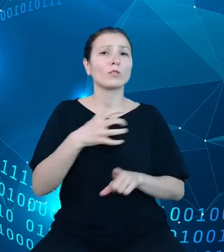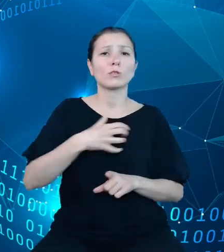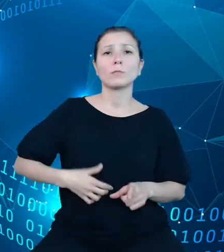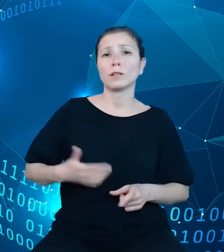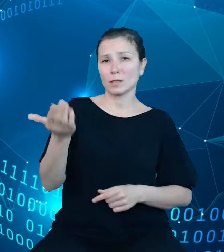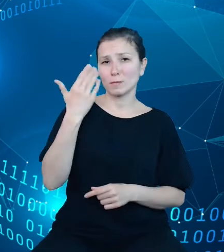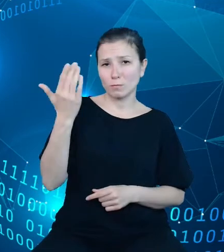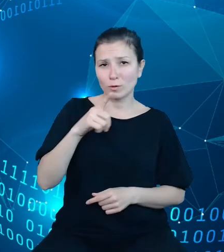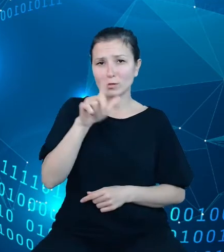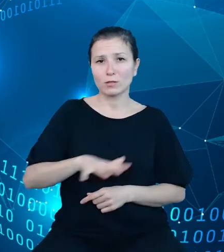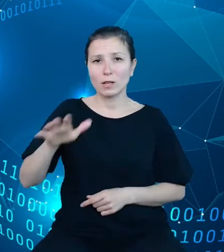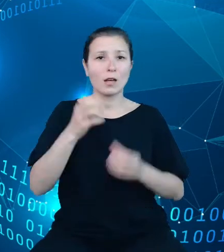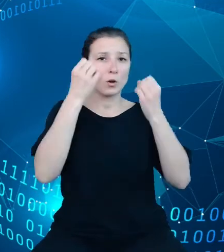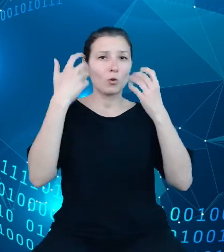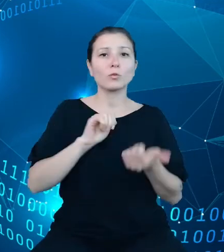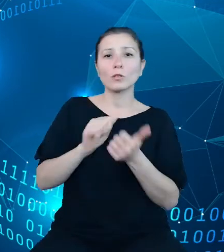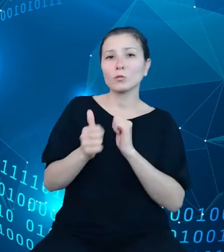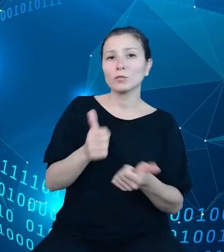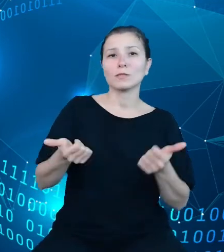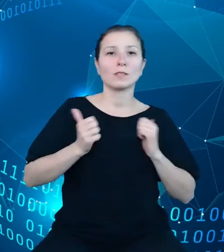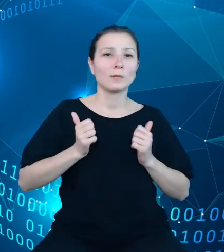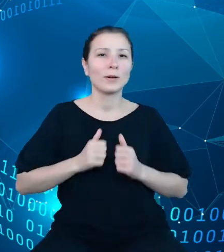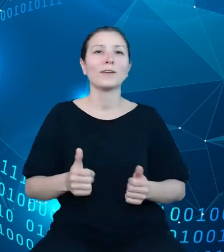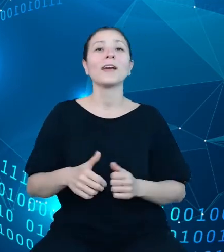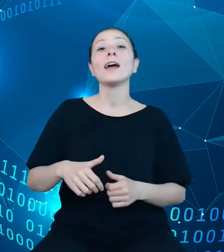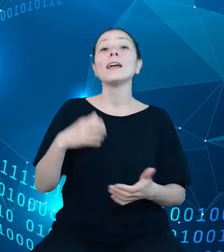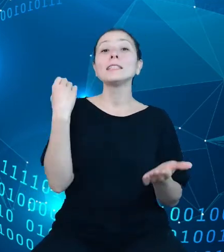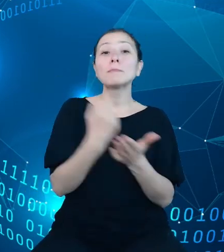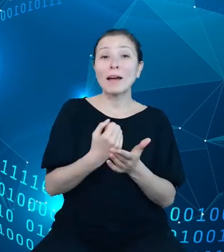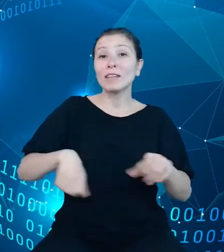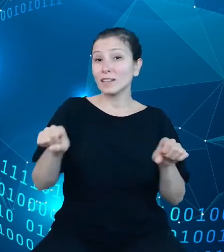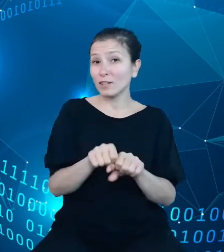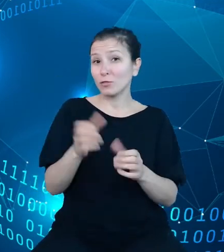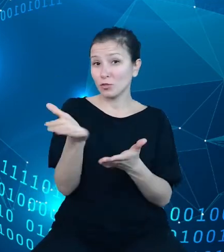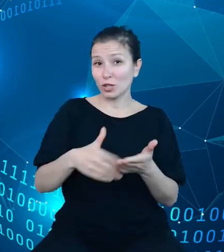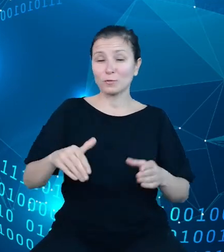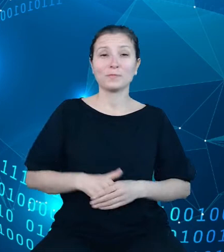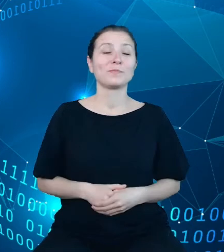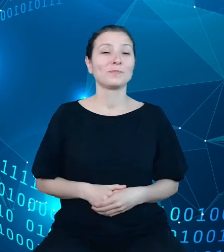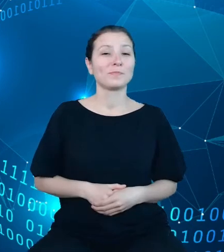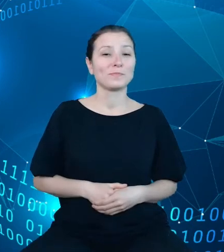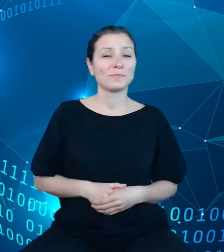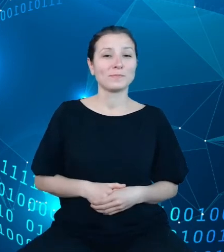turystyki i sportu, wymiaru sprawiedliwości. W rezultacie podjętych działań